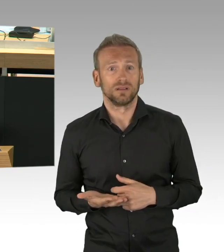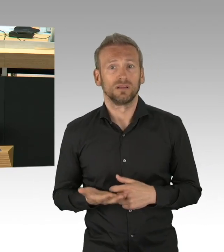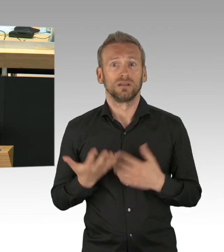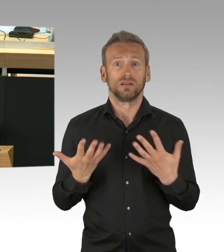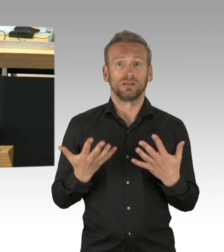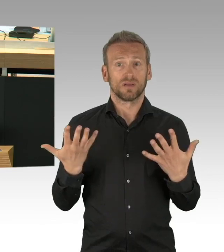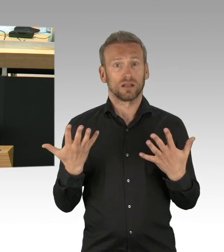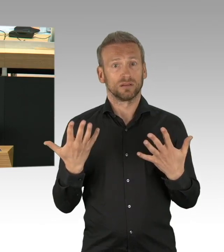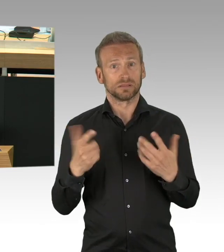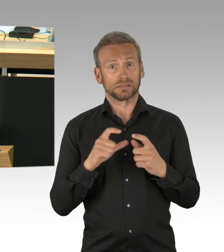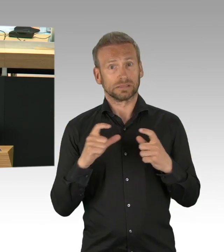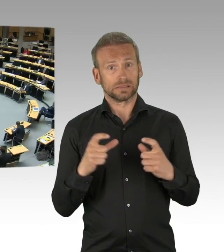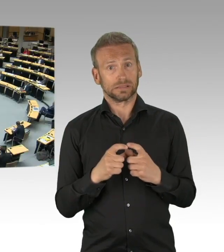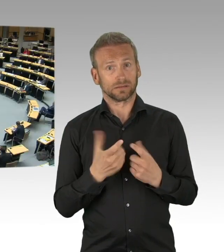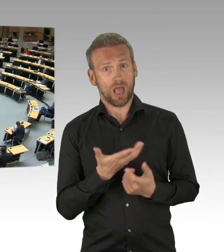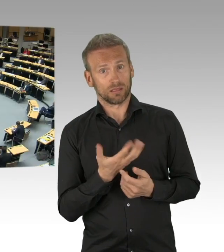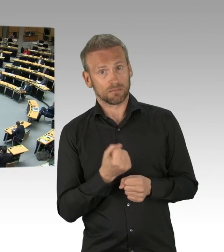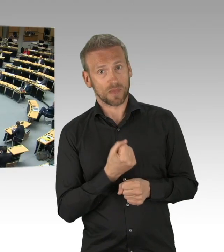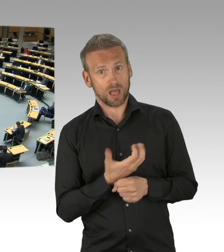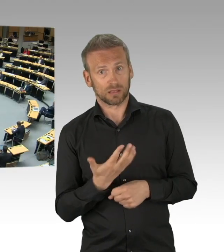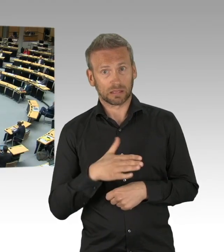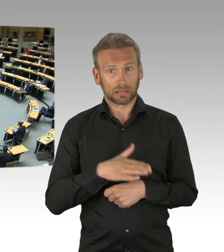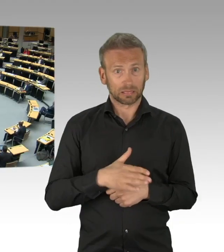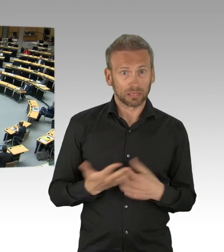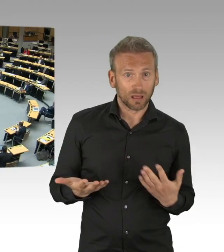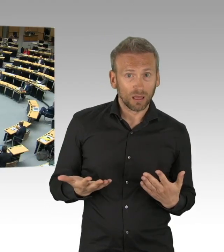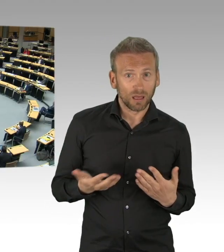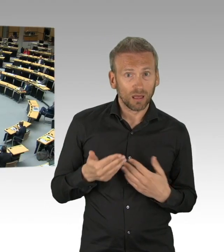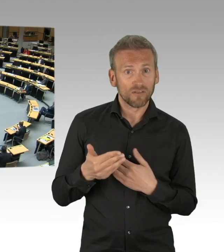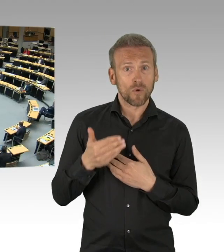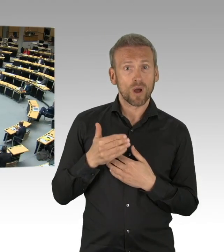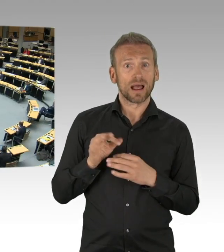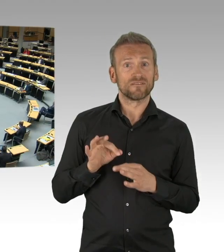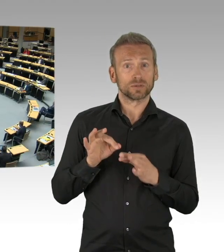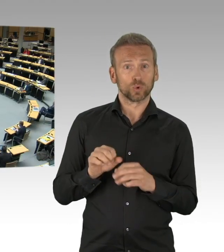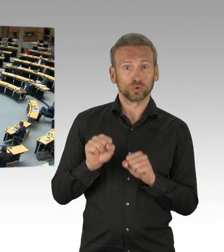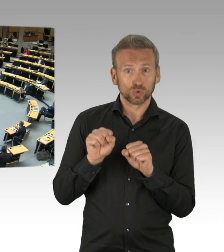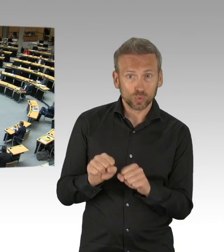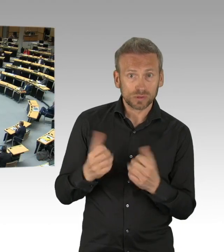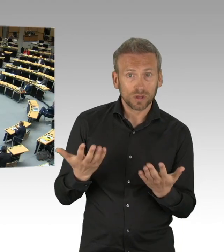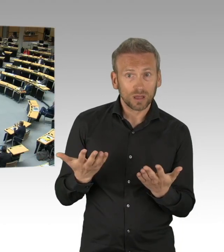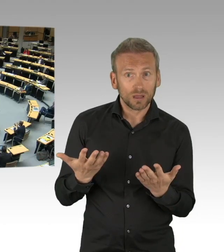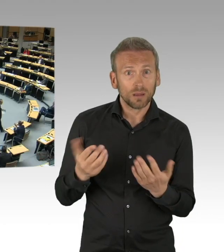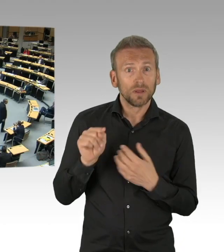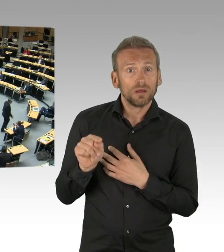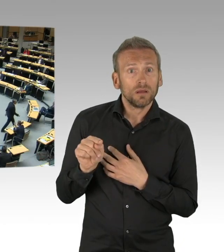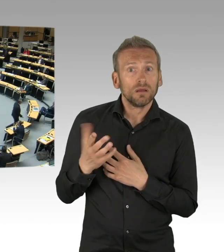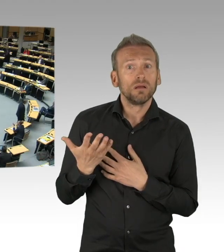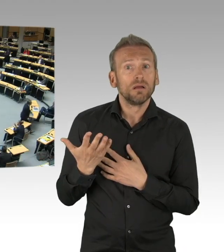(Beifall)